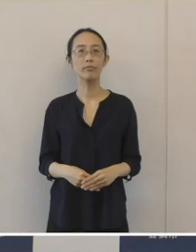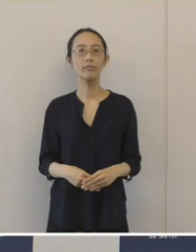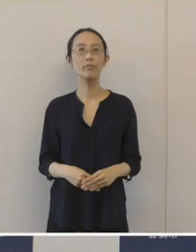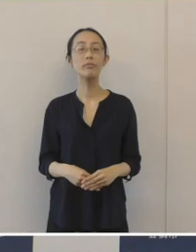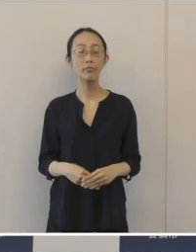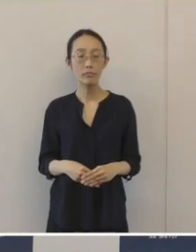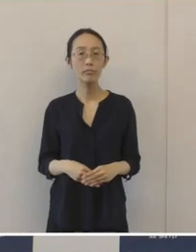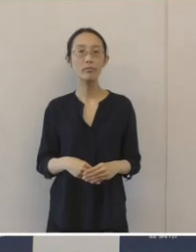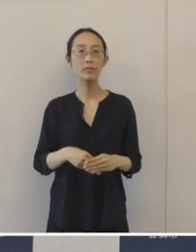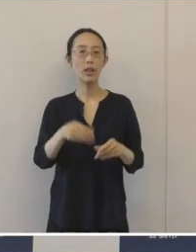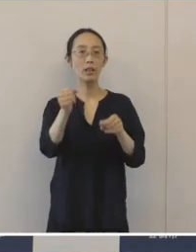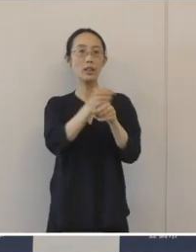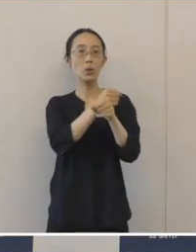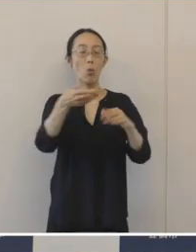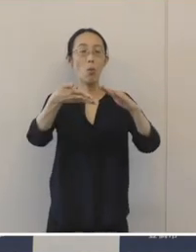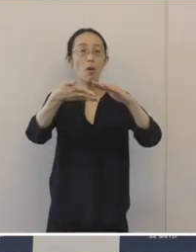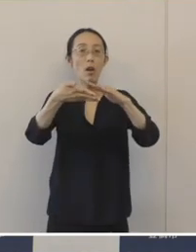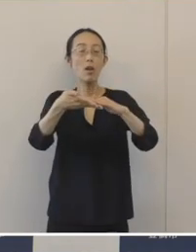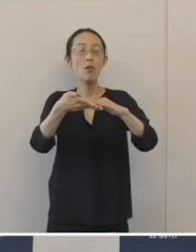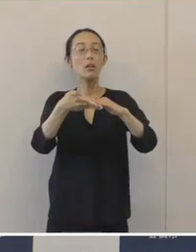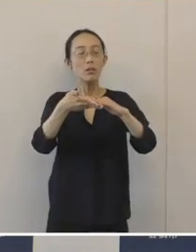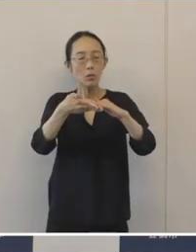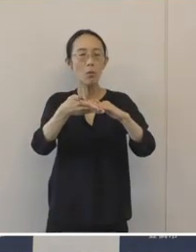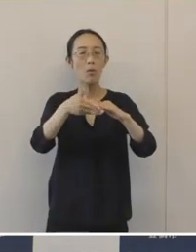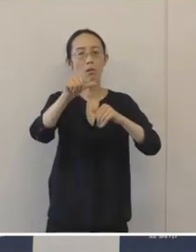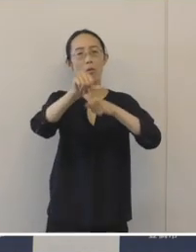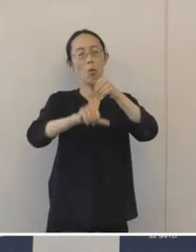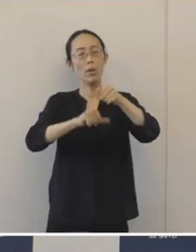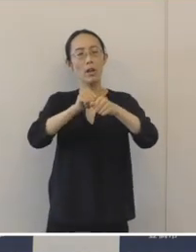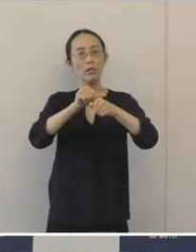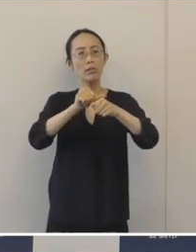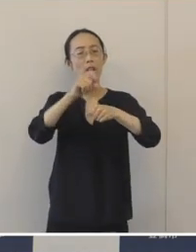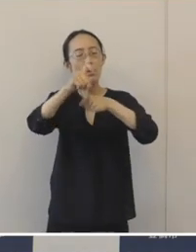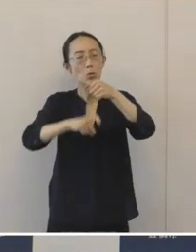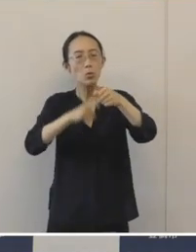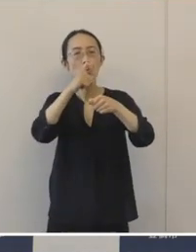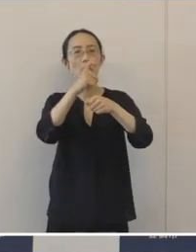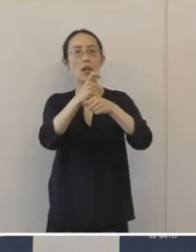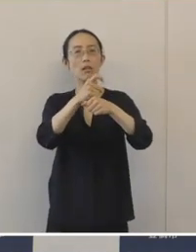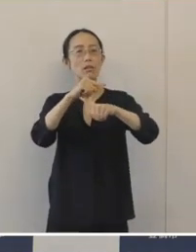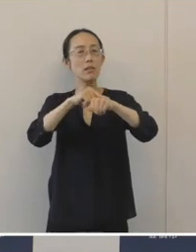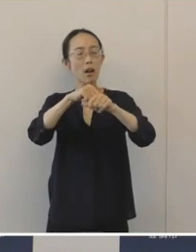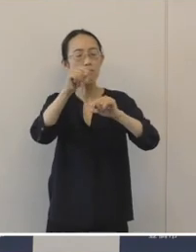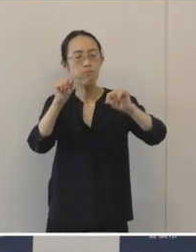事業承継は、5年10年はかかるということも言われておりますから